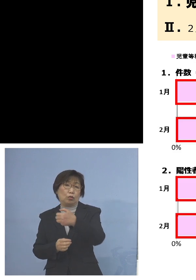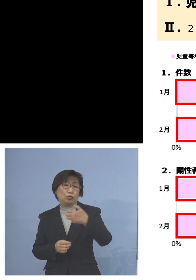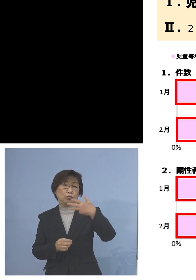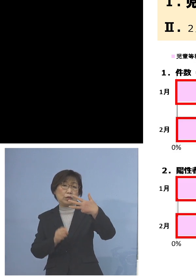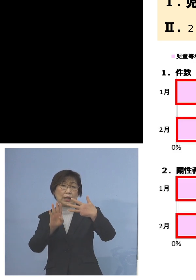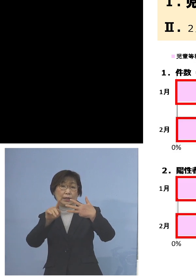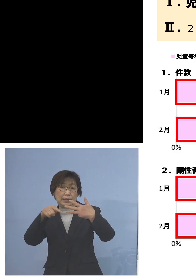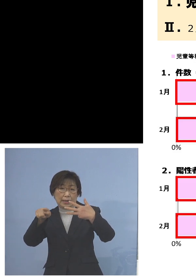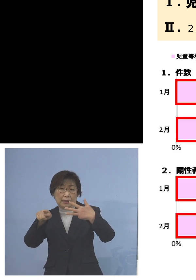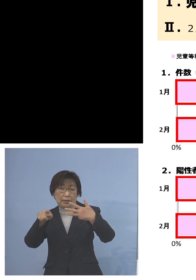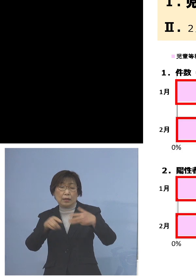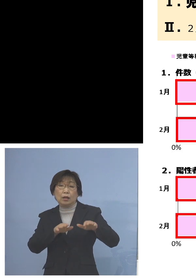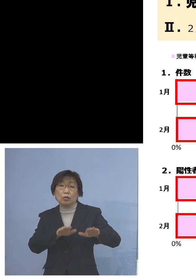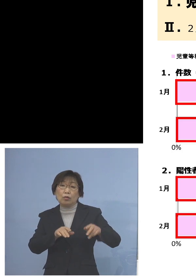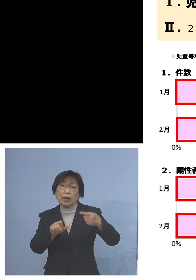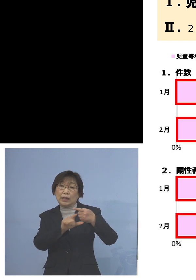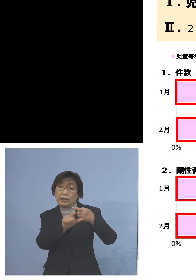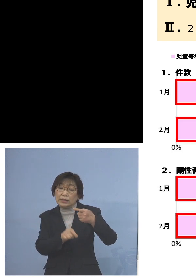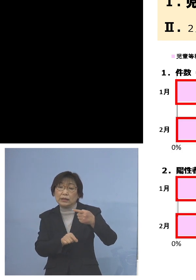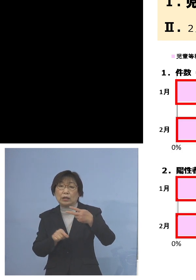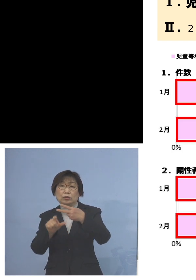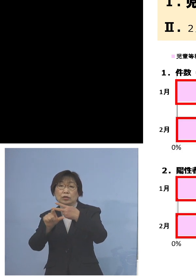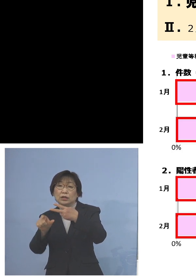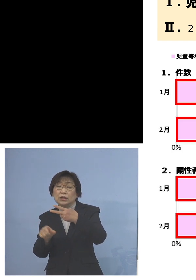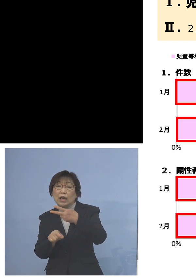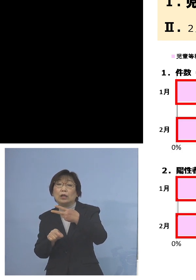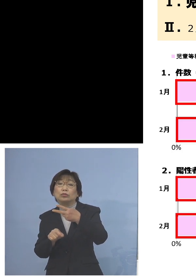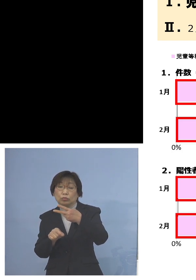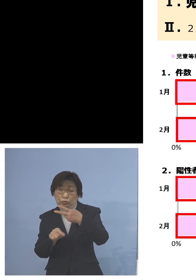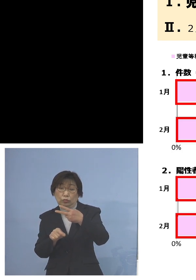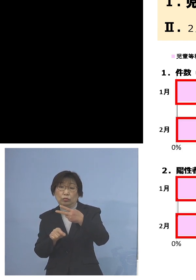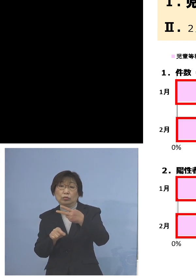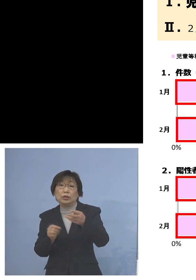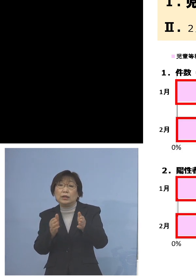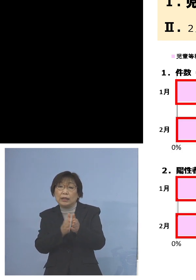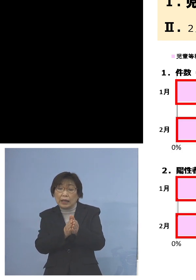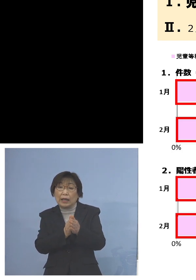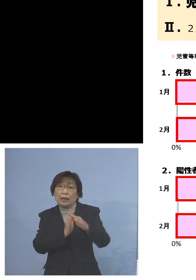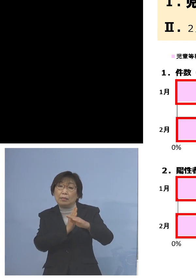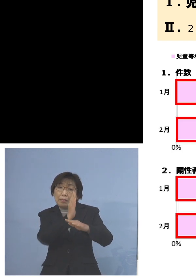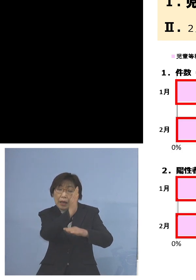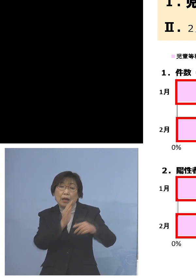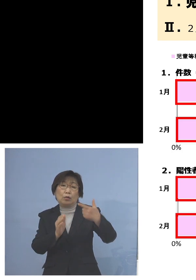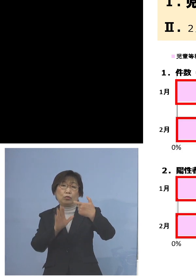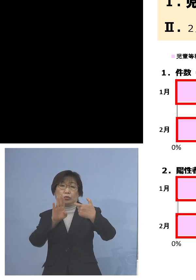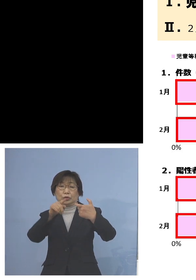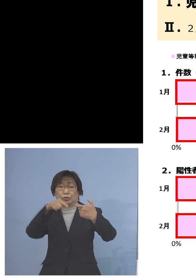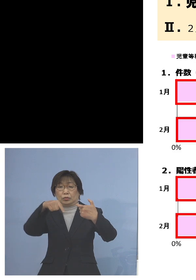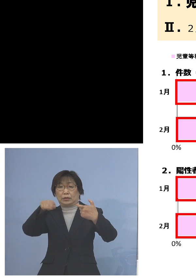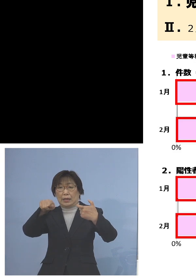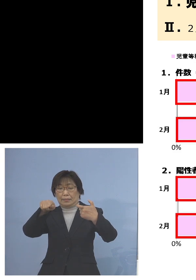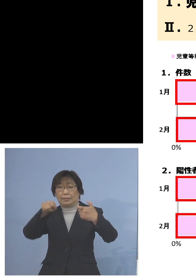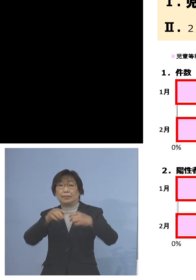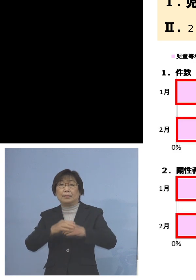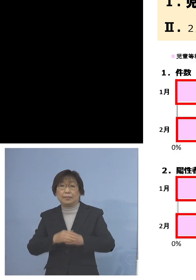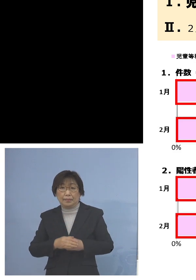今回は1月、2月だけでそれを上回る 60件のクラスターとなりました